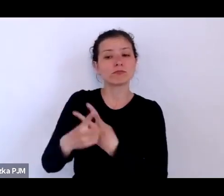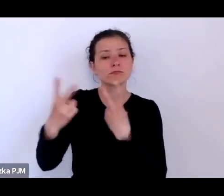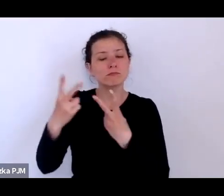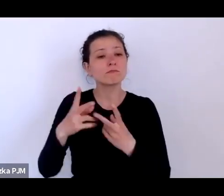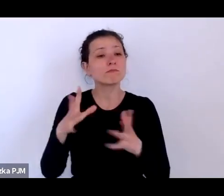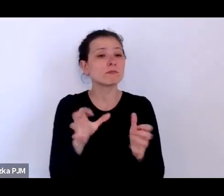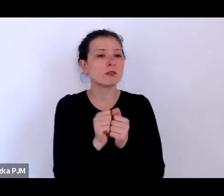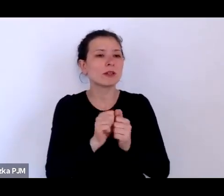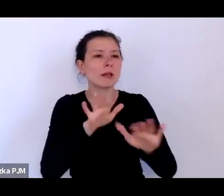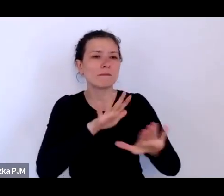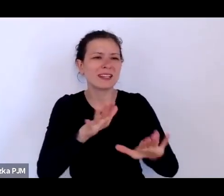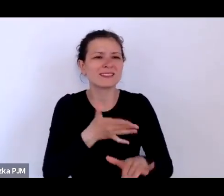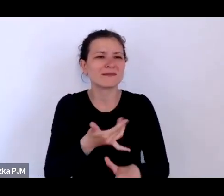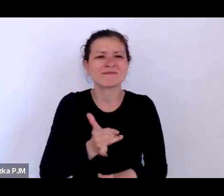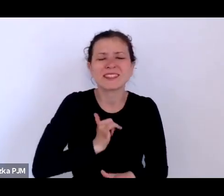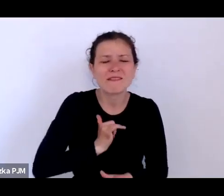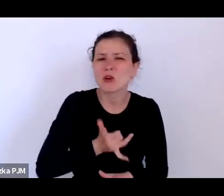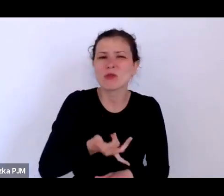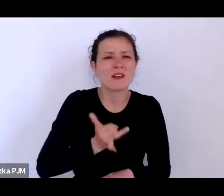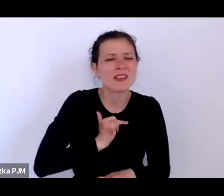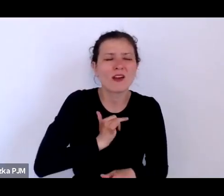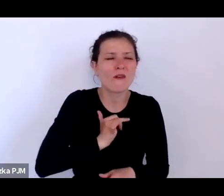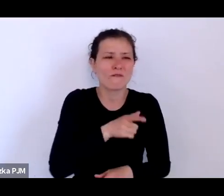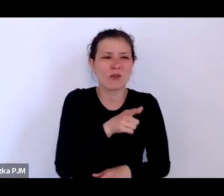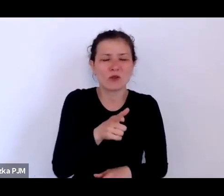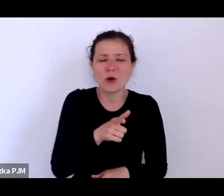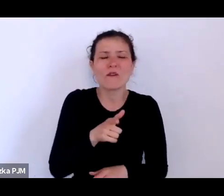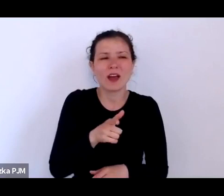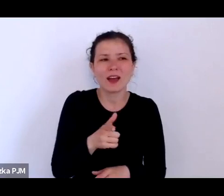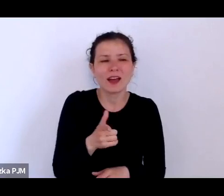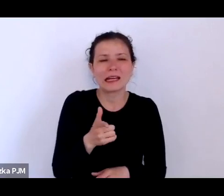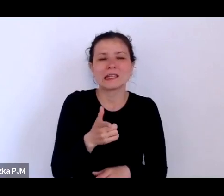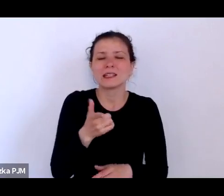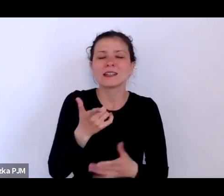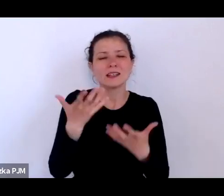niewygodnych i te niewygodne historie chcą opowiadać swoim czytelnikom.